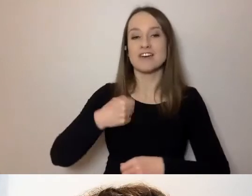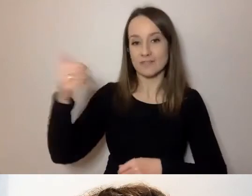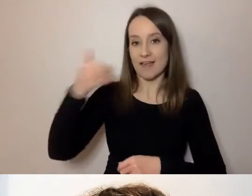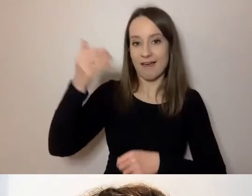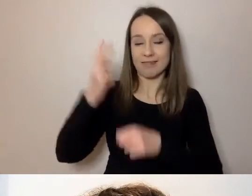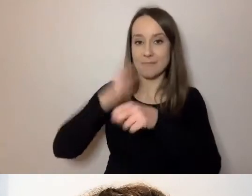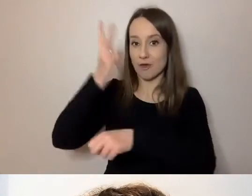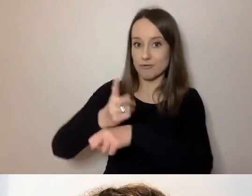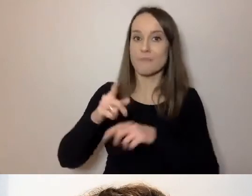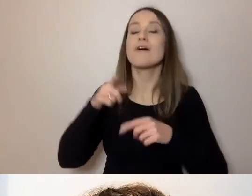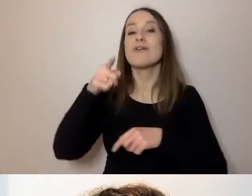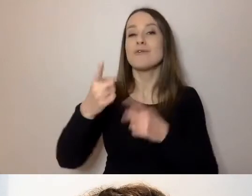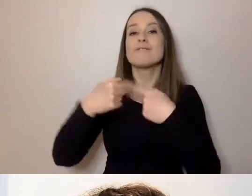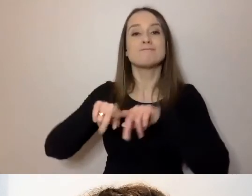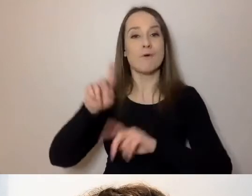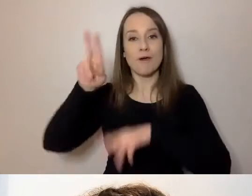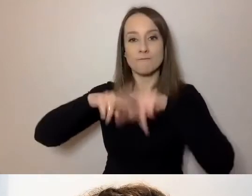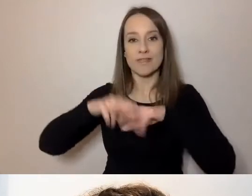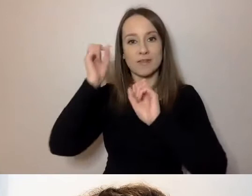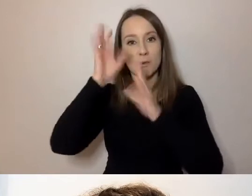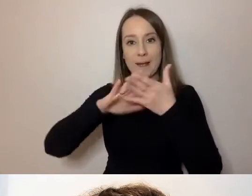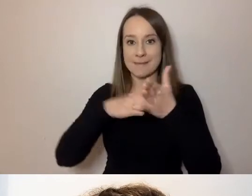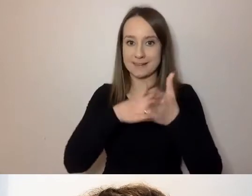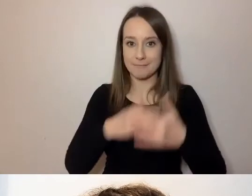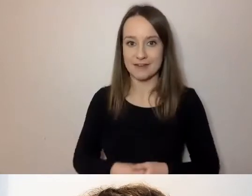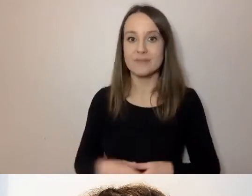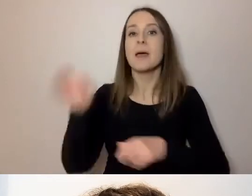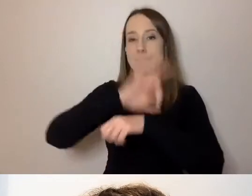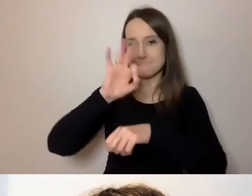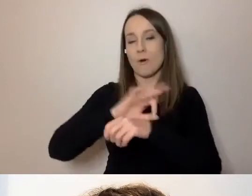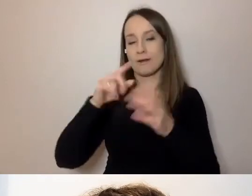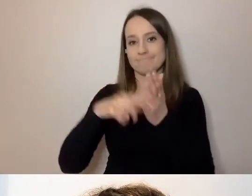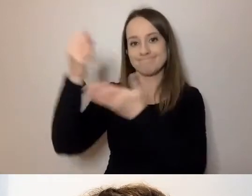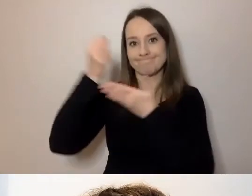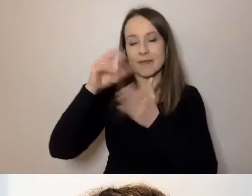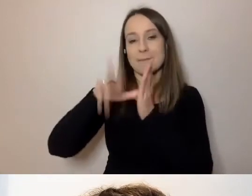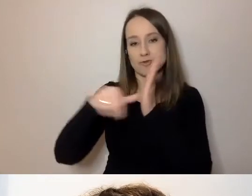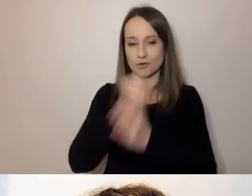realizowanego przez Fundację Kultury bez Barier. Projekt jest finansowany przez m.st. Warszawa.